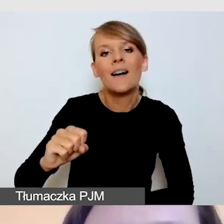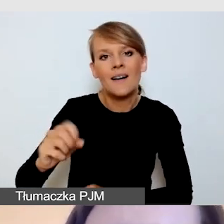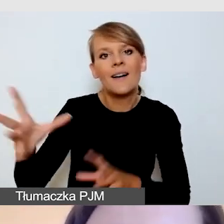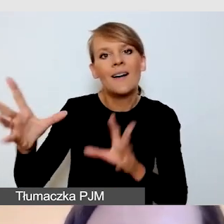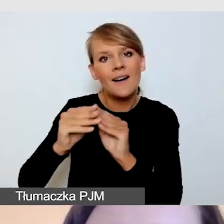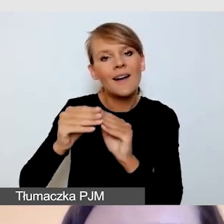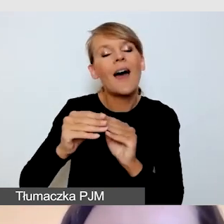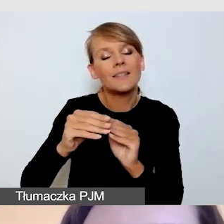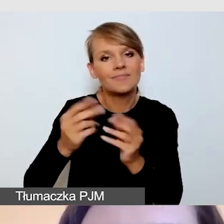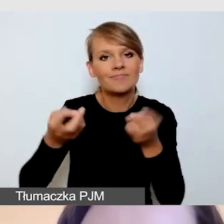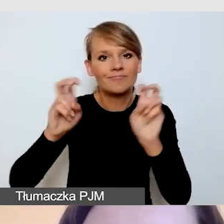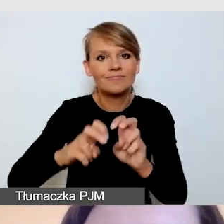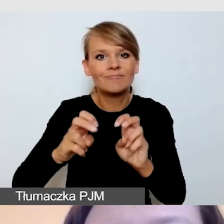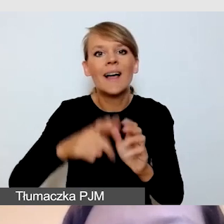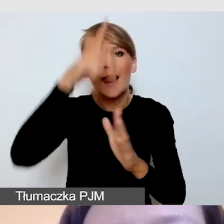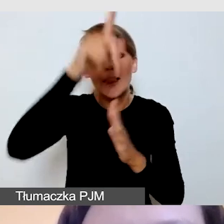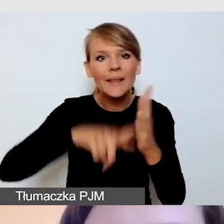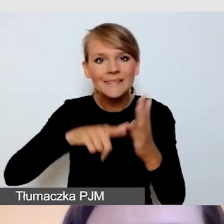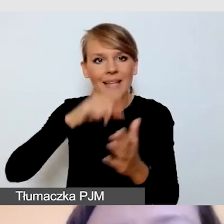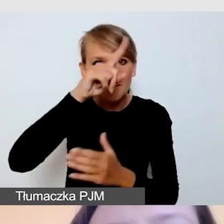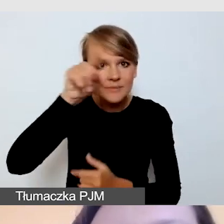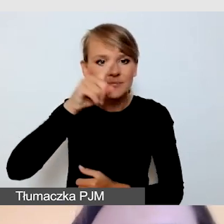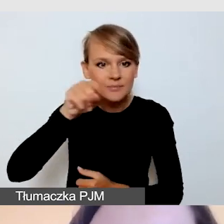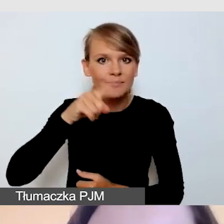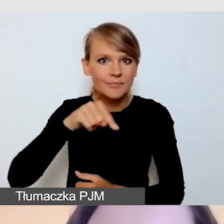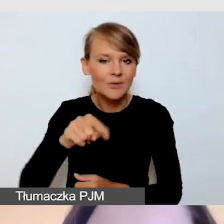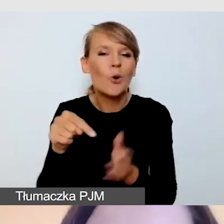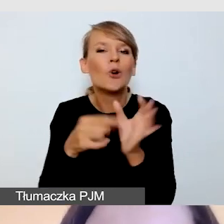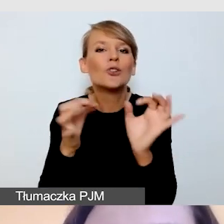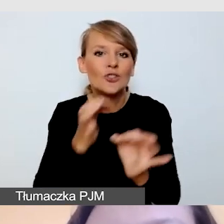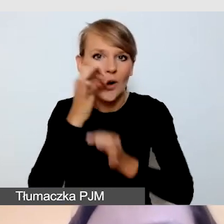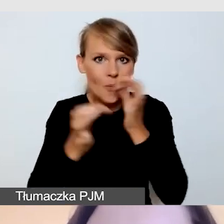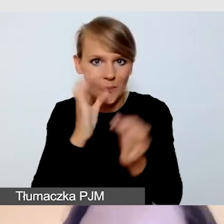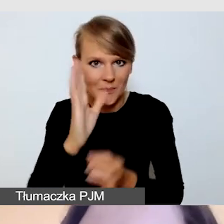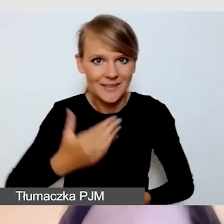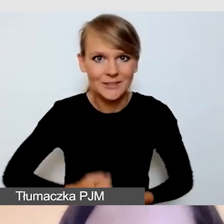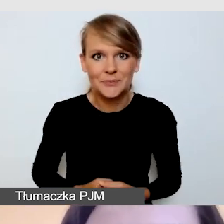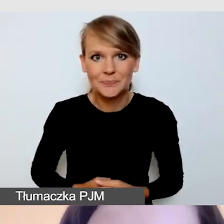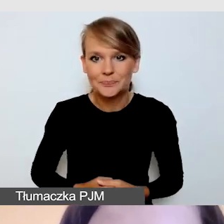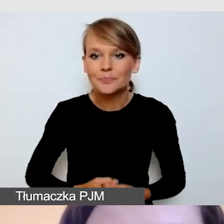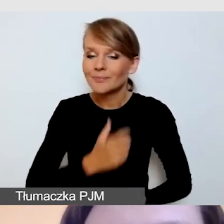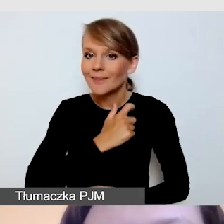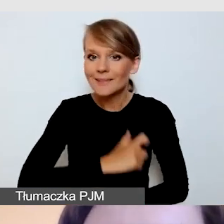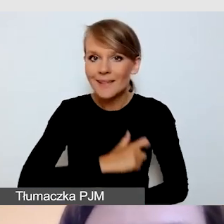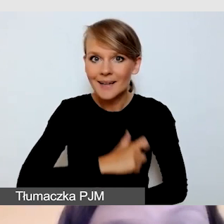o których będziemy dzisiaj mówili. Bardzo serdecznie państwa witam.